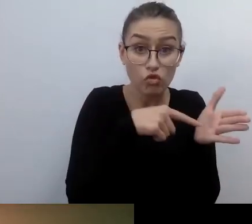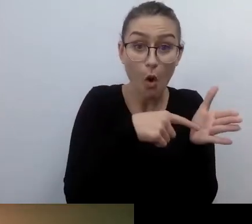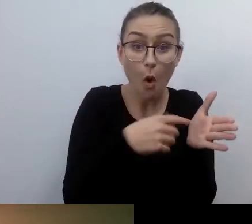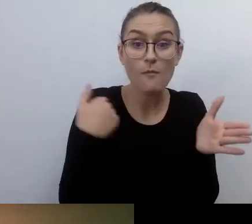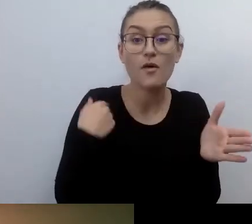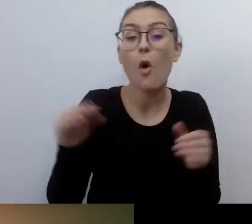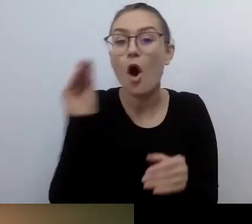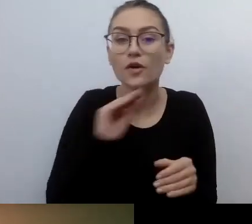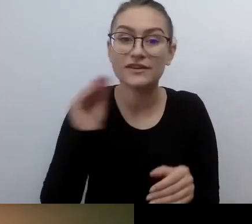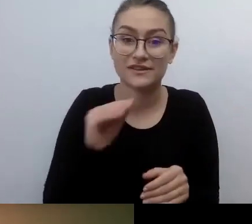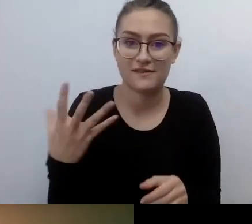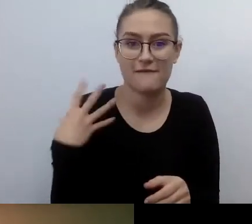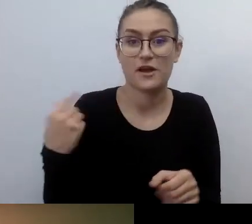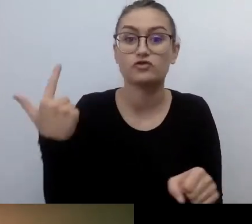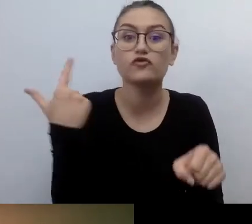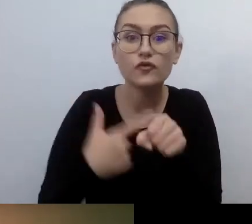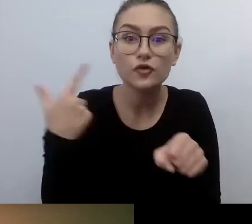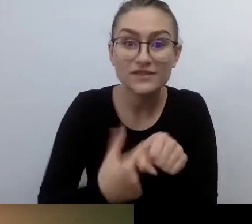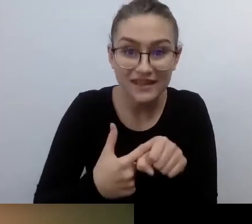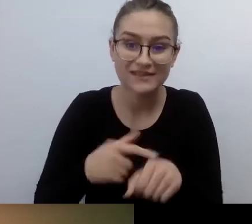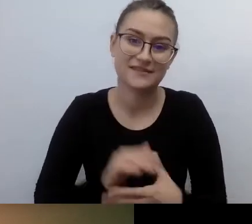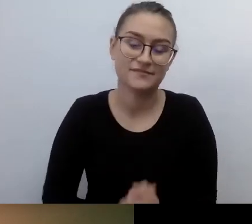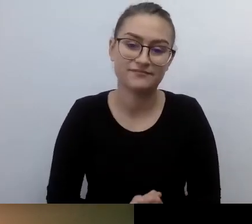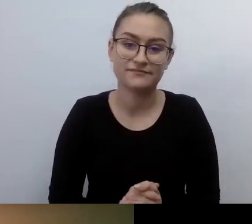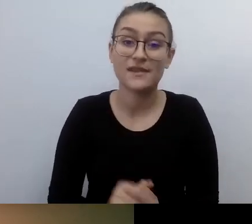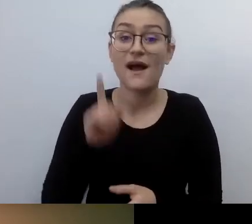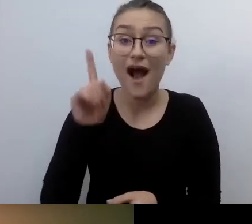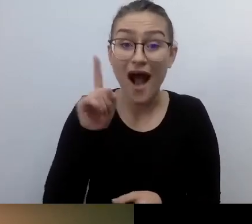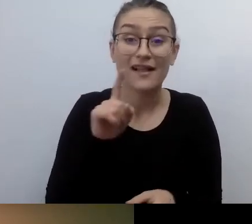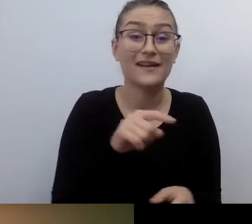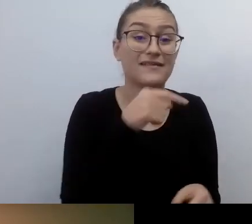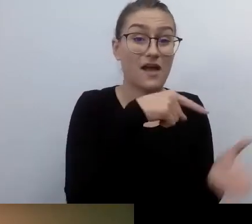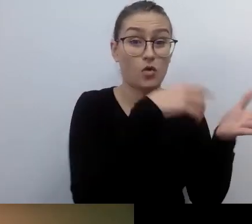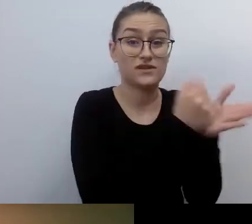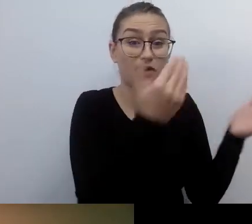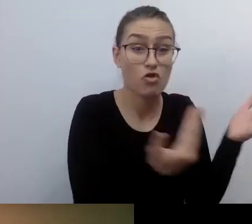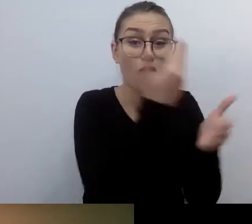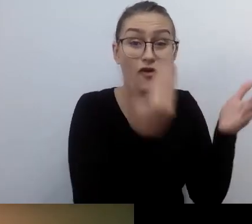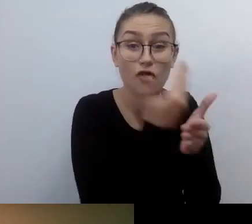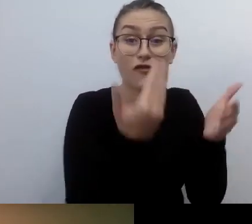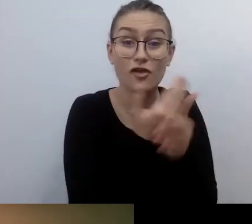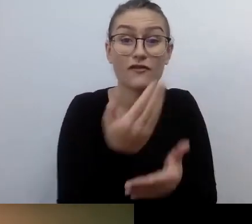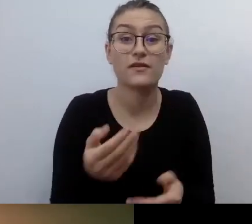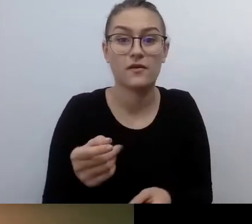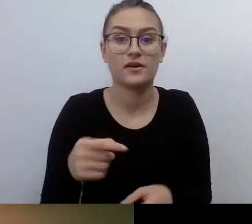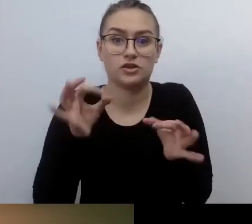A wszystkie ważne nowelizacje, do których się odwołujemy, to 2011 r. To naprawdę niewielka historia.